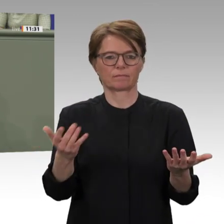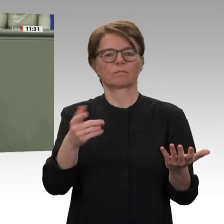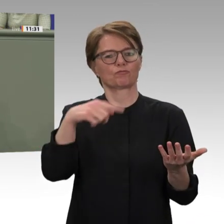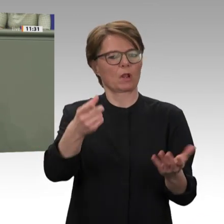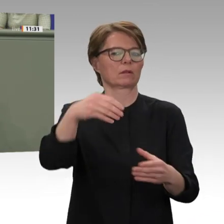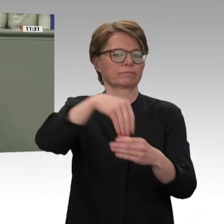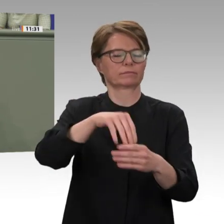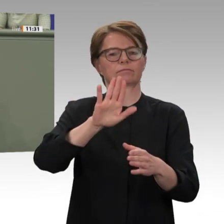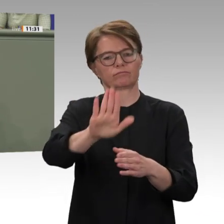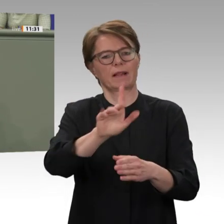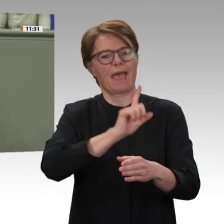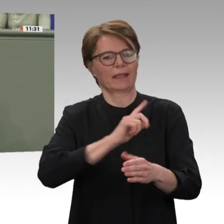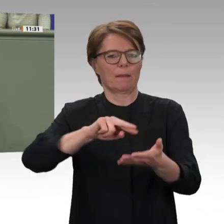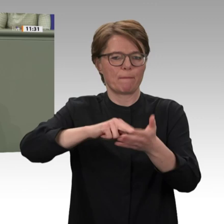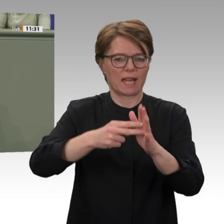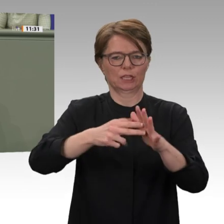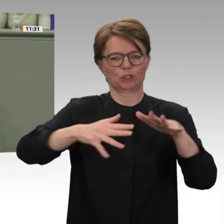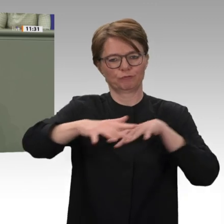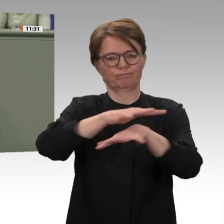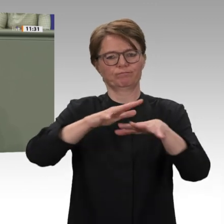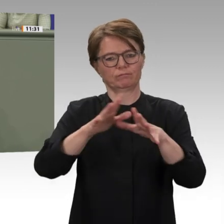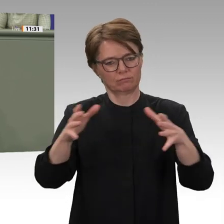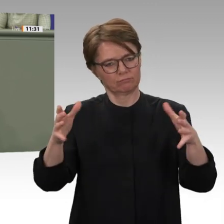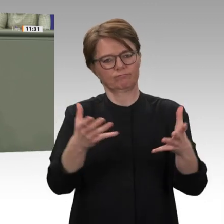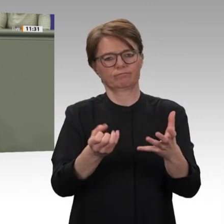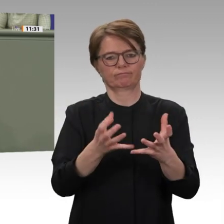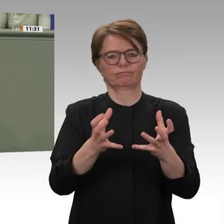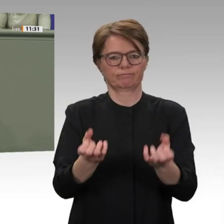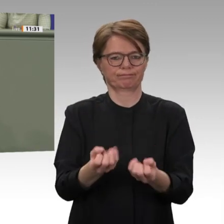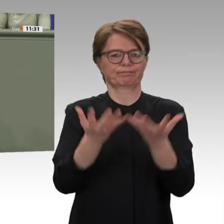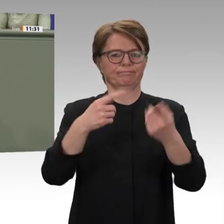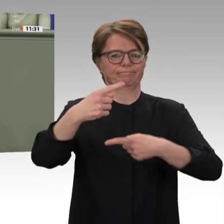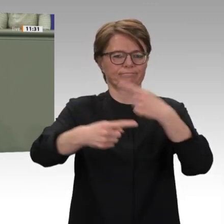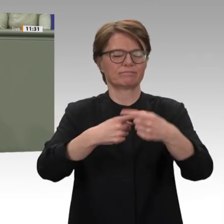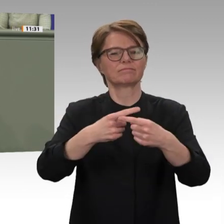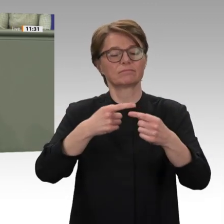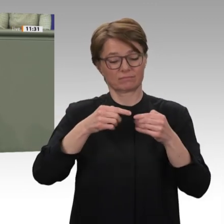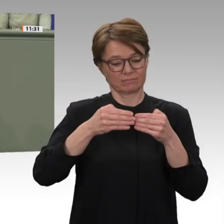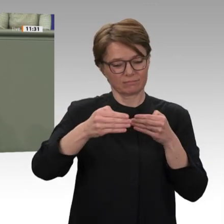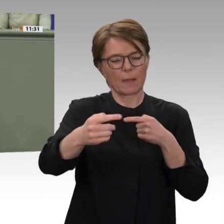wir tun und heute auch zum Ausdruck bringen. Der Generalsekretär der Vereinten Nationen